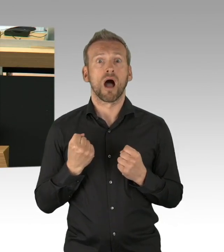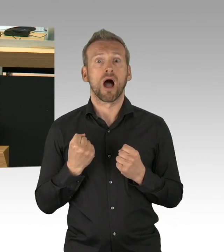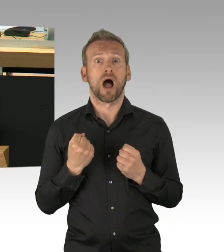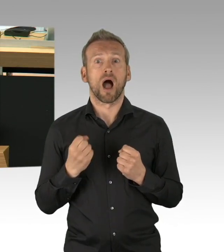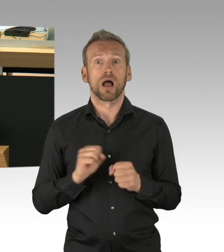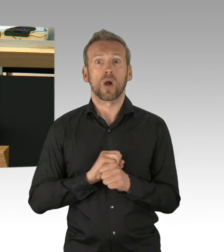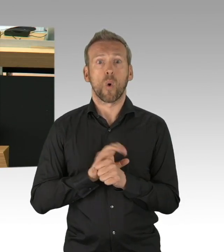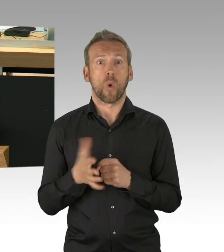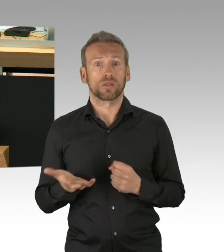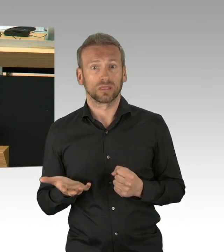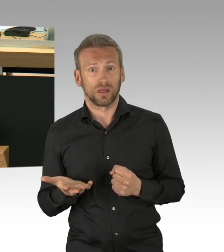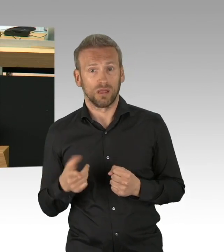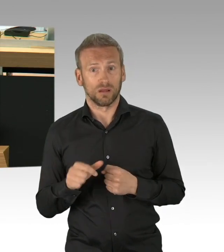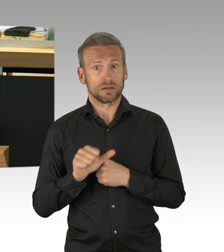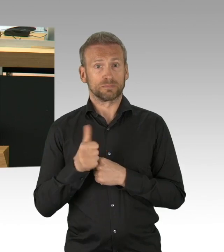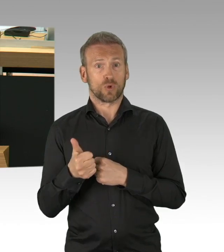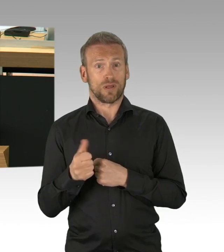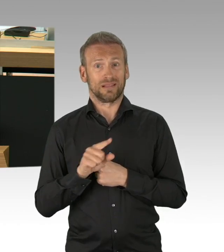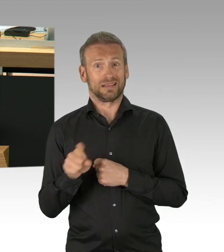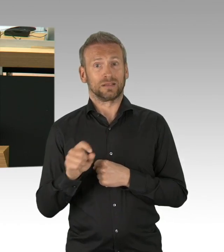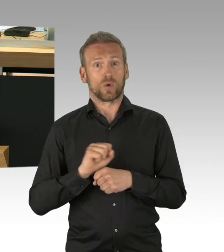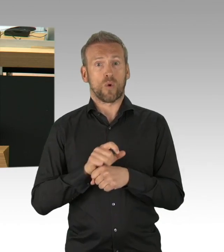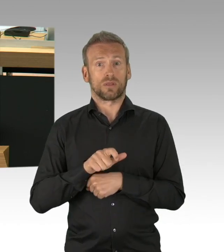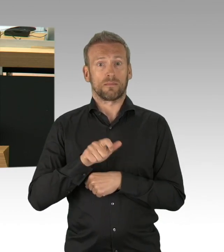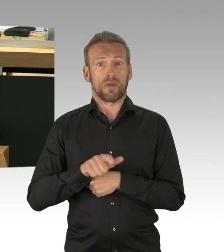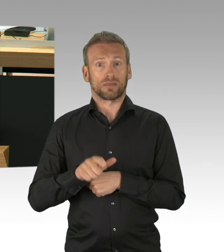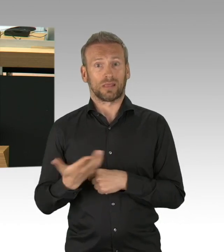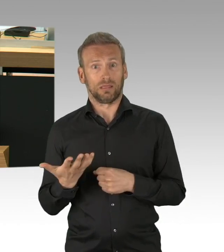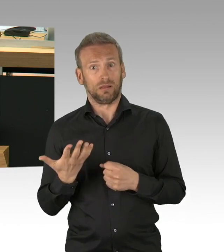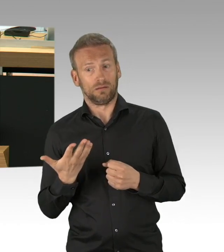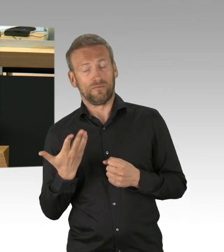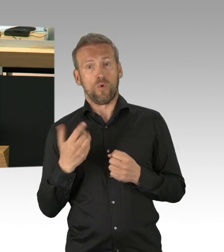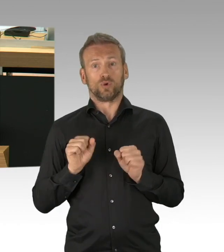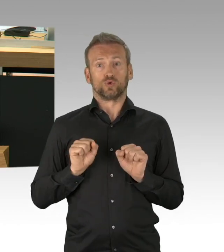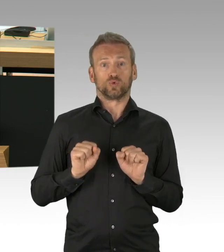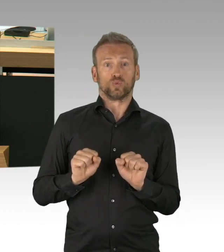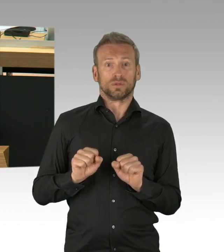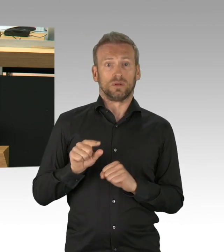Und weil das so ist, Herr Heinemann, ist die Logik des Shutdown nämlich undifferenziert, die gesamte Bevölkerung zur Inaktivität zu zwingen,